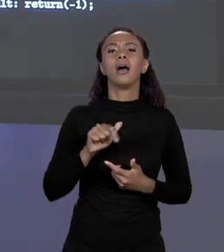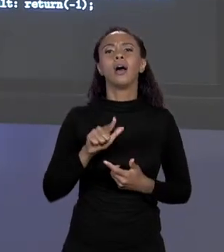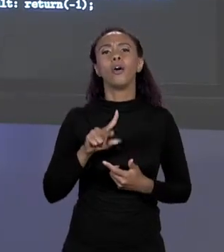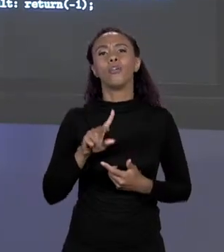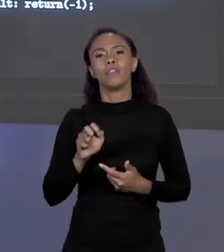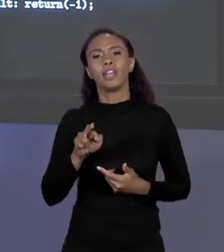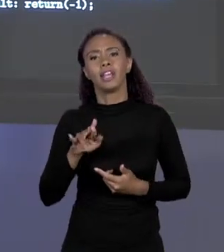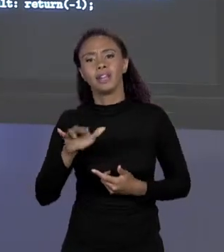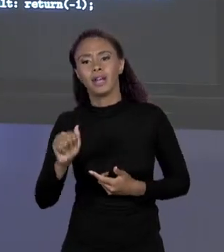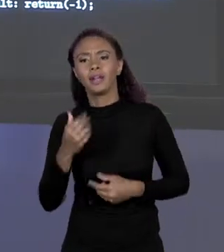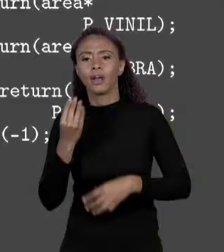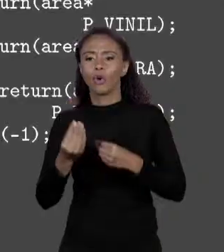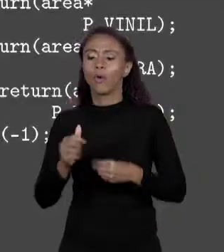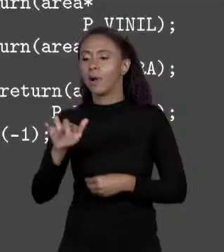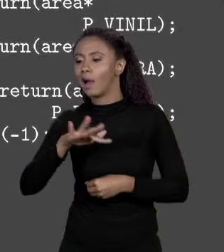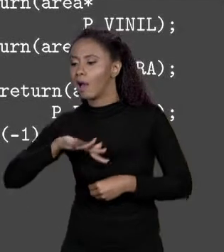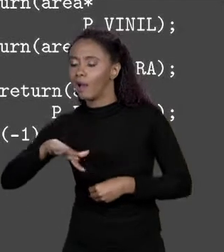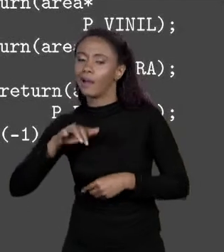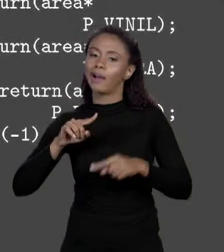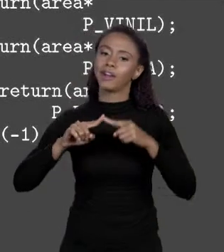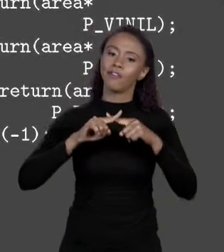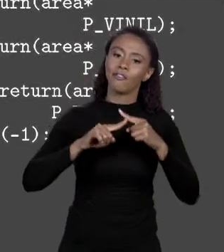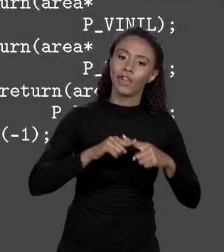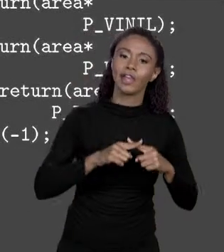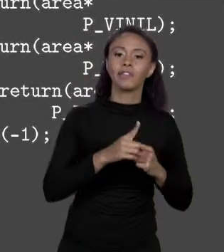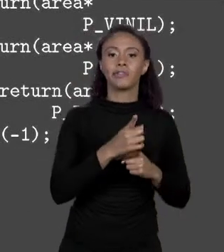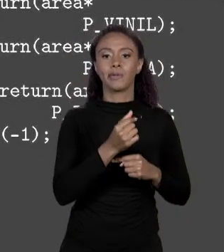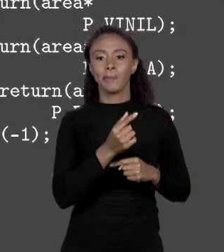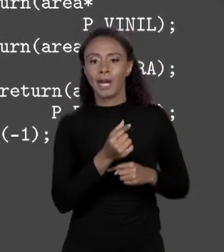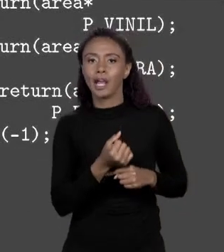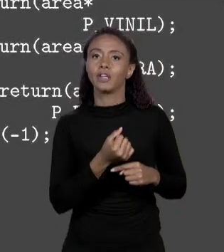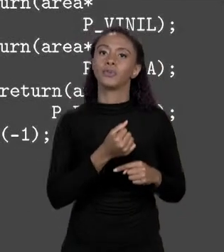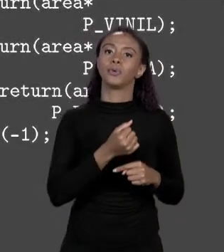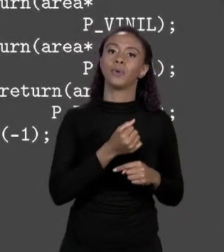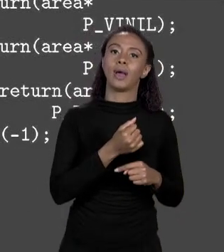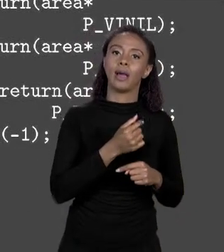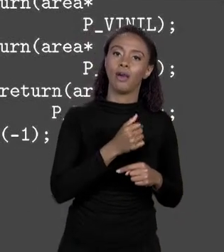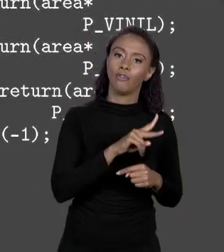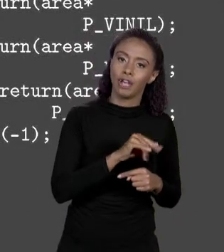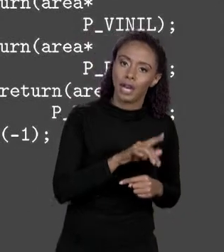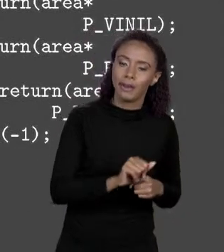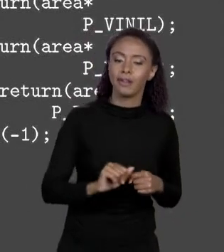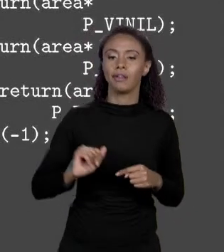ALVENARIA. VINIL ÁREA VEZES PREÇO VINIL. ESQUECE PESSOAL, ESQUECE, ISSO AQUI EU